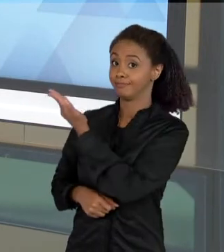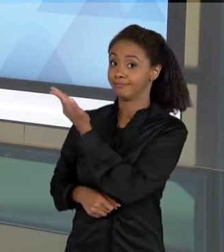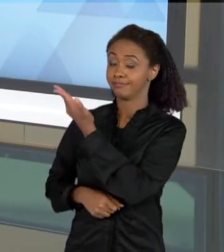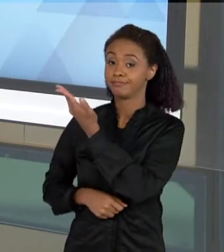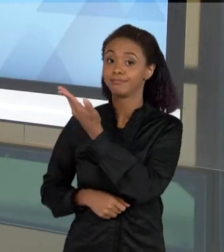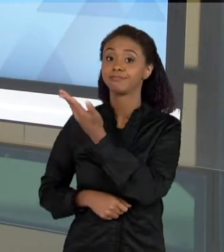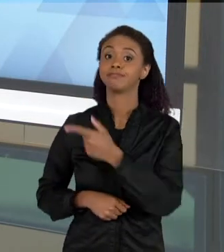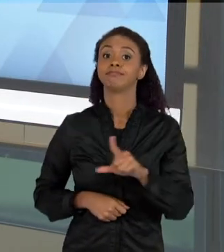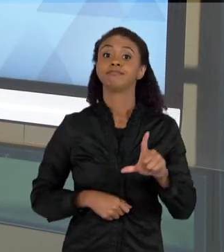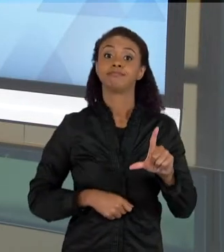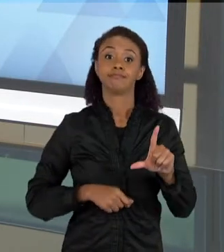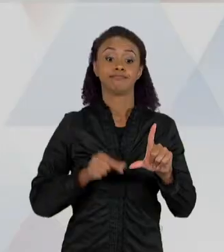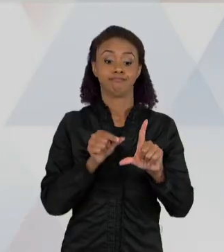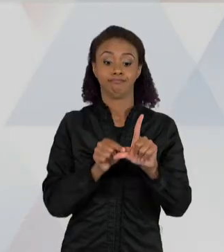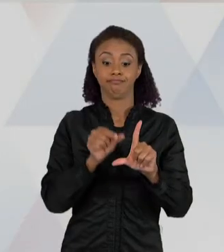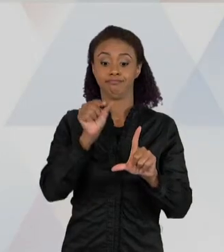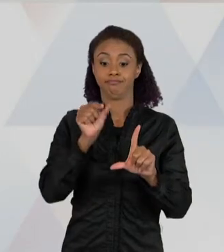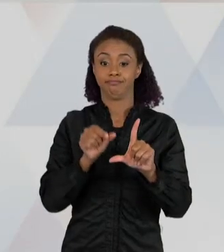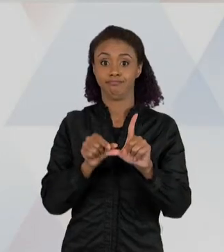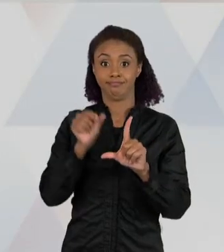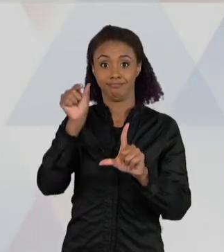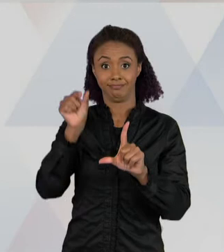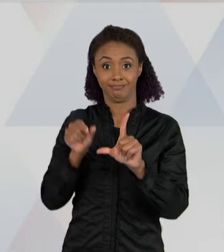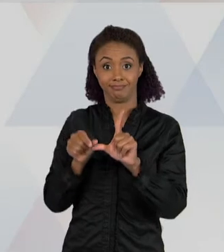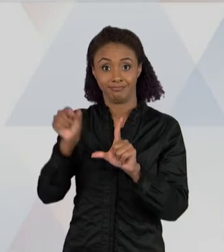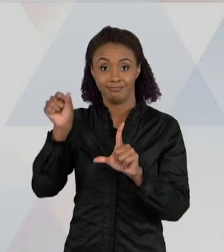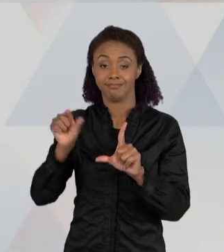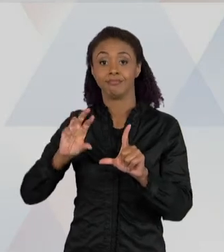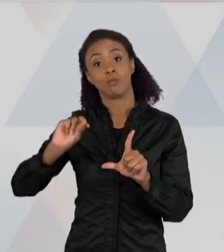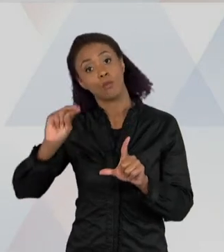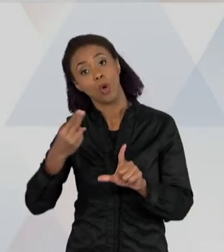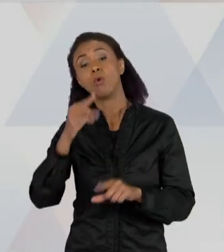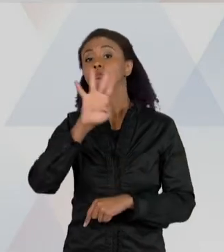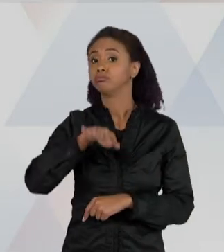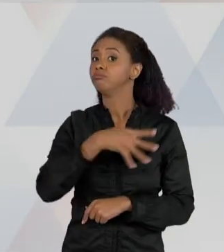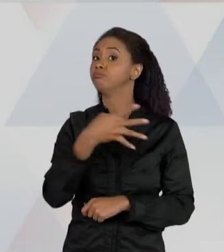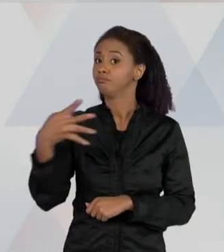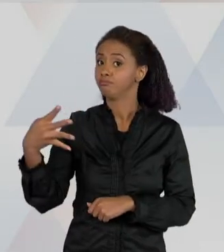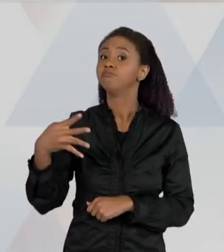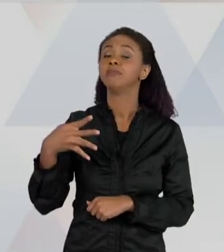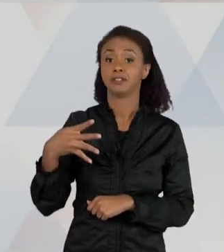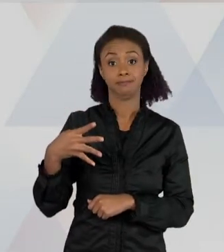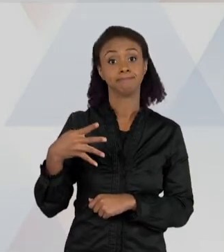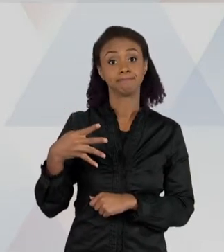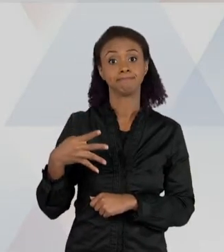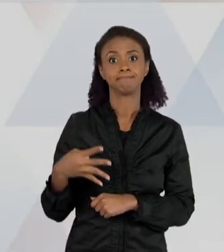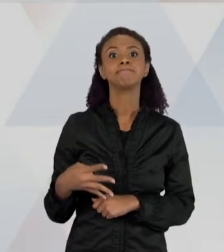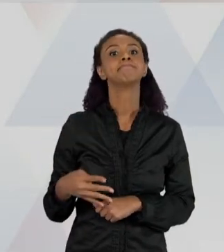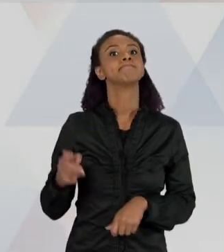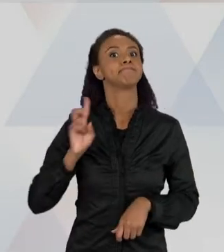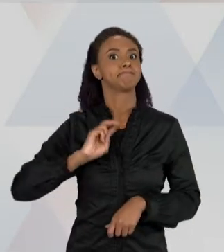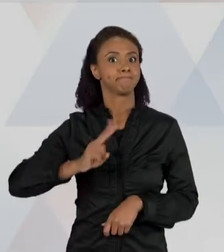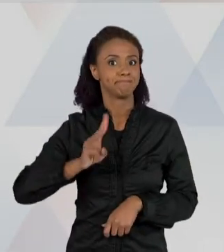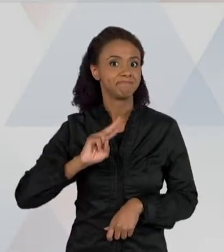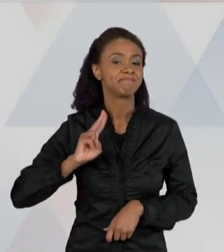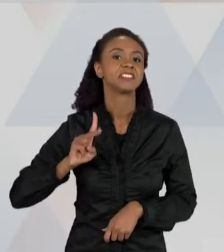IMAGENS SÃO IMAGENS MUITO FREQUENTES NA APRESENTAÇÃO DE DADOS QUANDO A GENTE